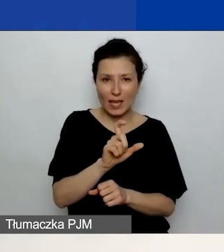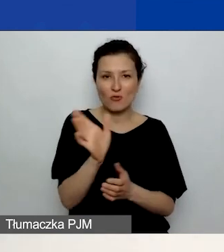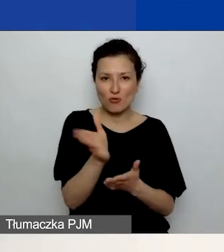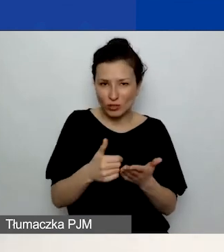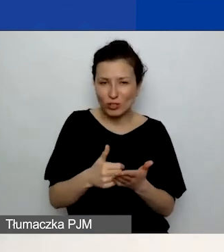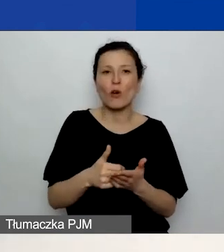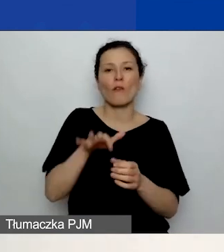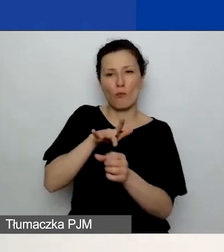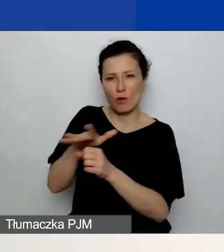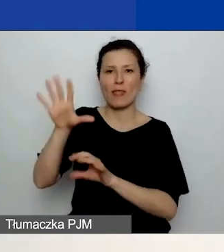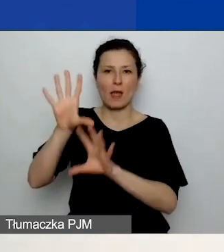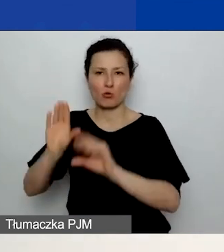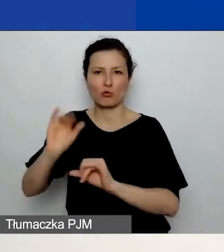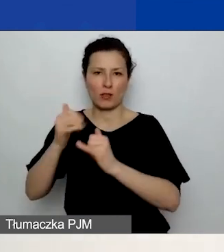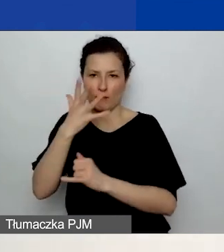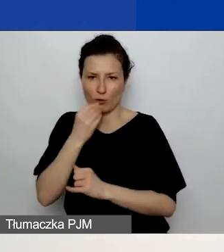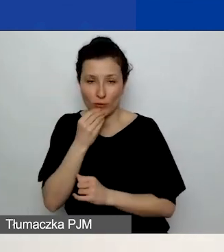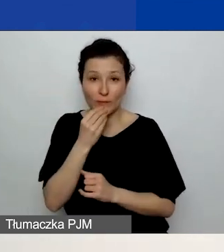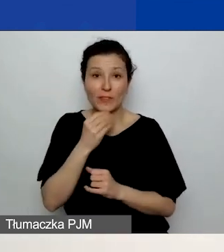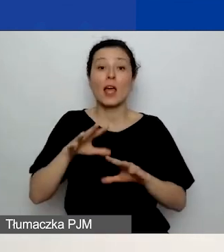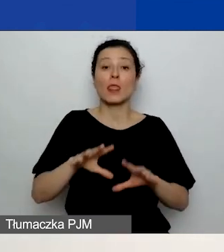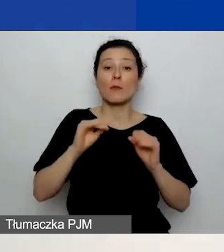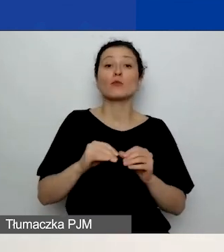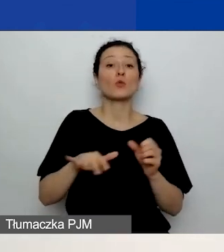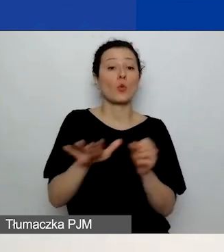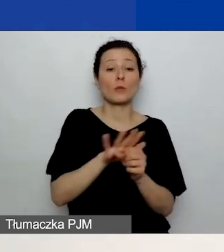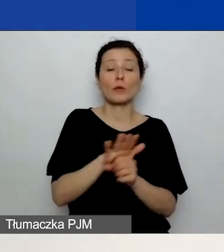W związku z tym uzupełnijcie najpierw część C., dodajcie działania.